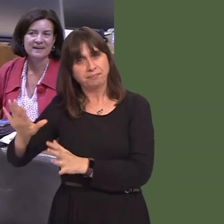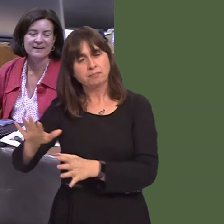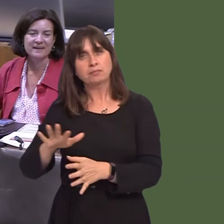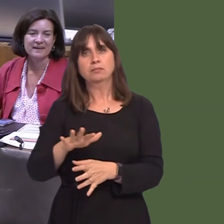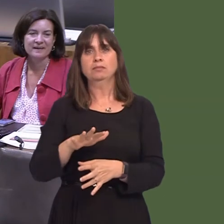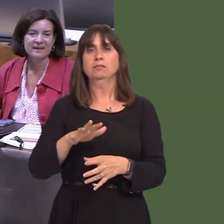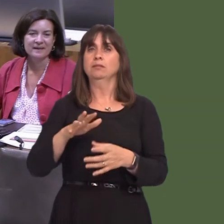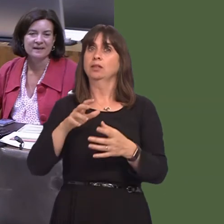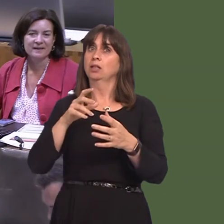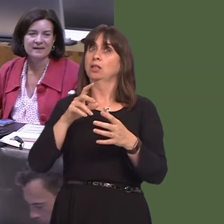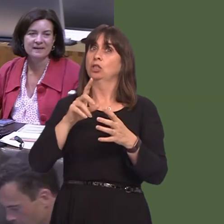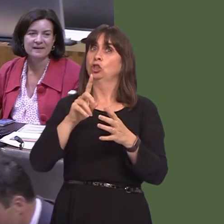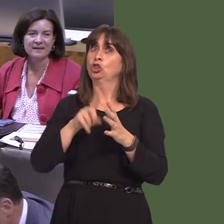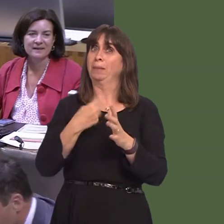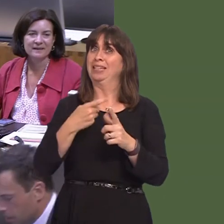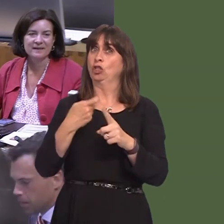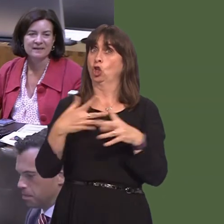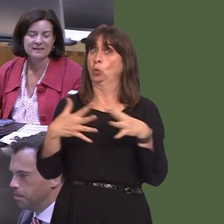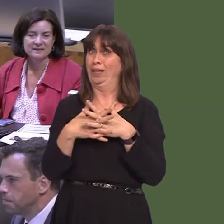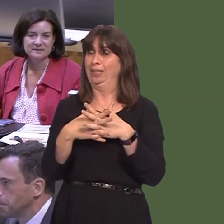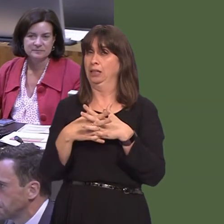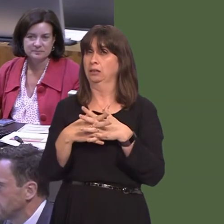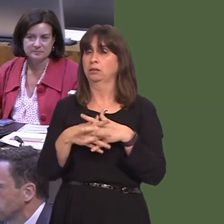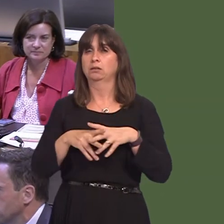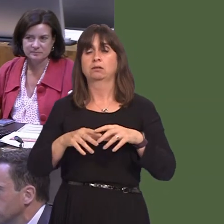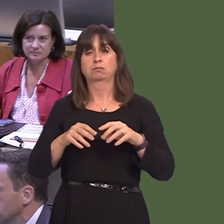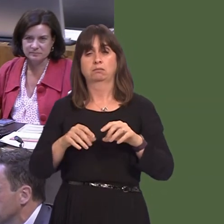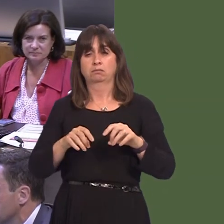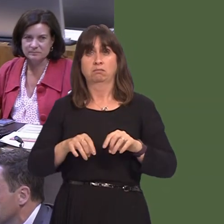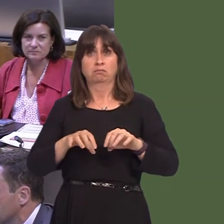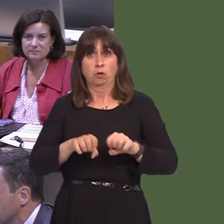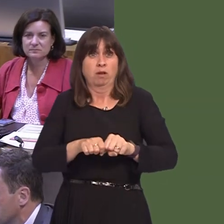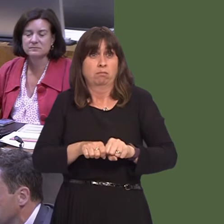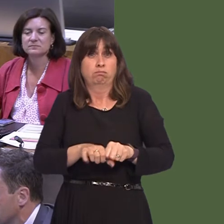is an incredibly invasive speciesóeasy to move aroundóand, of course, it's hugely important